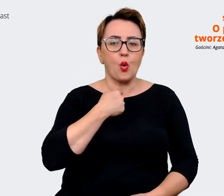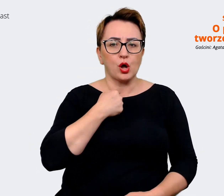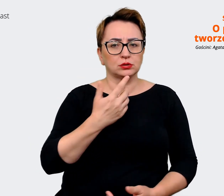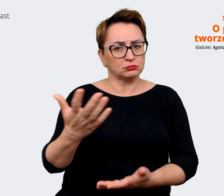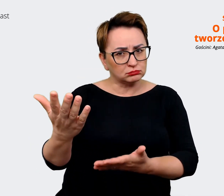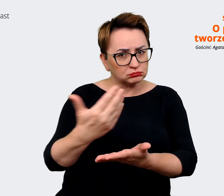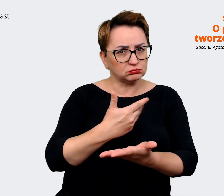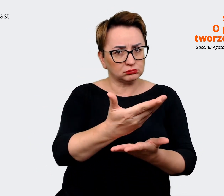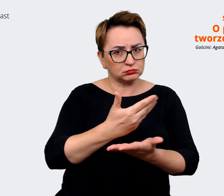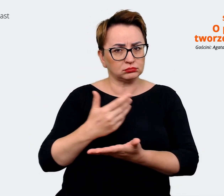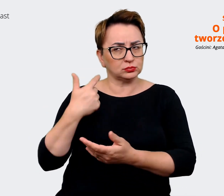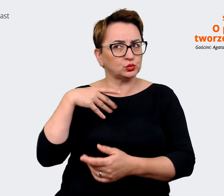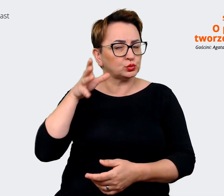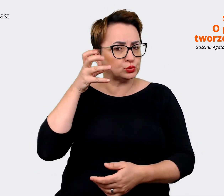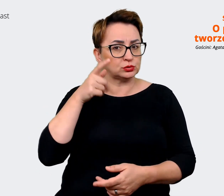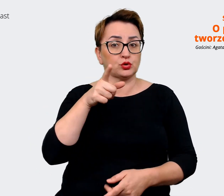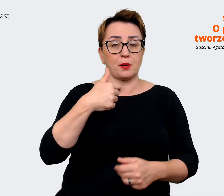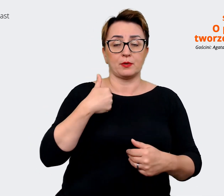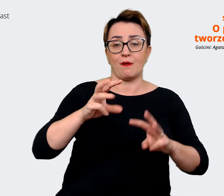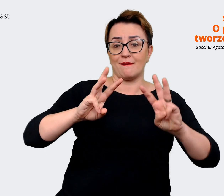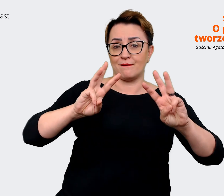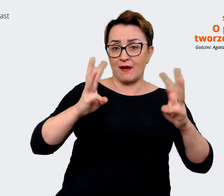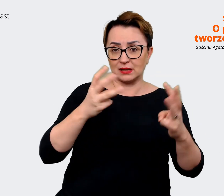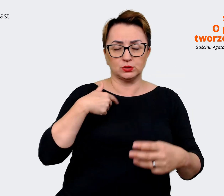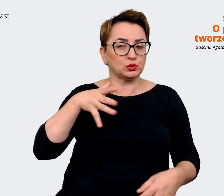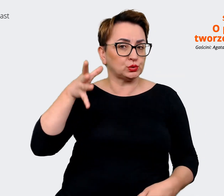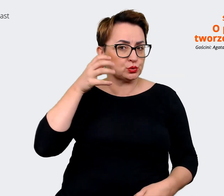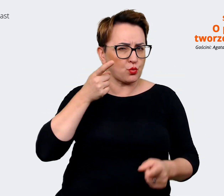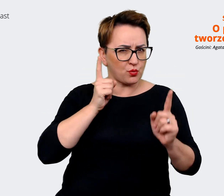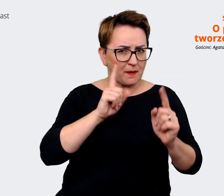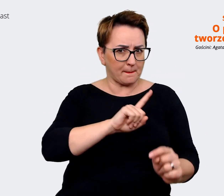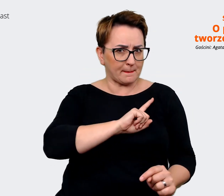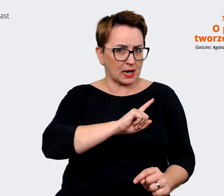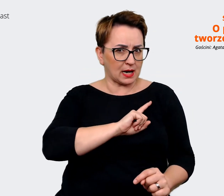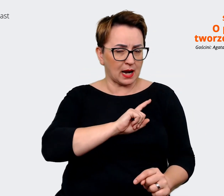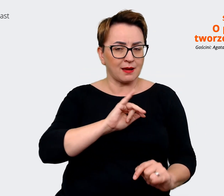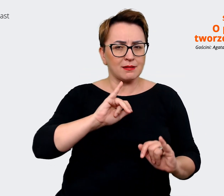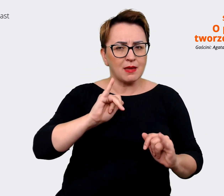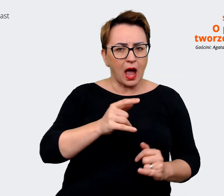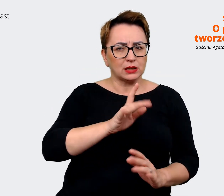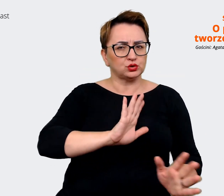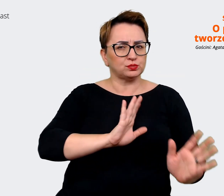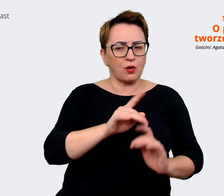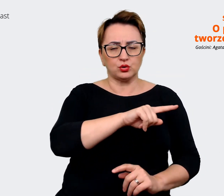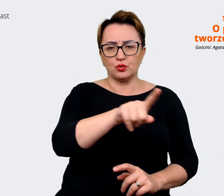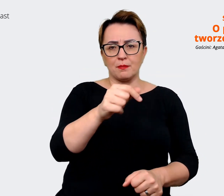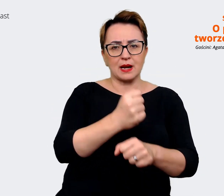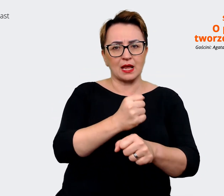warsztaty, w których słuchaliśmy uważnie tego, w jaki sposób pracownicy mówią o Allegro czy